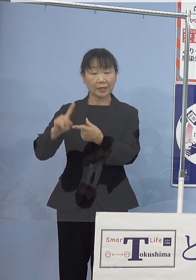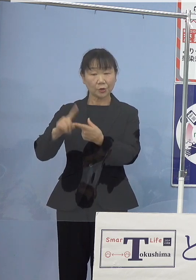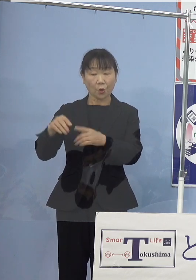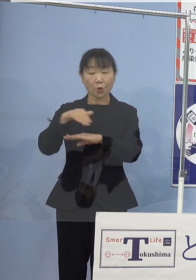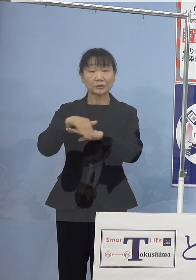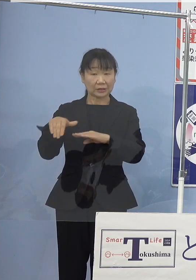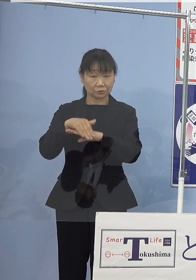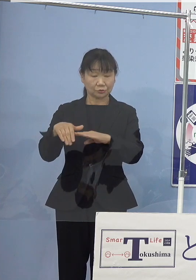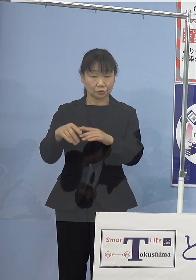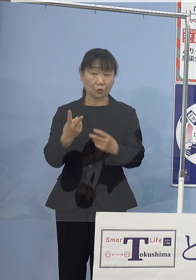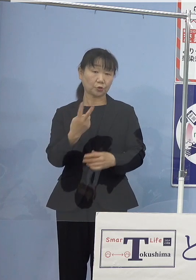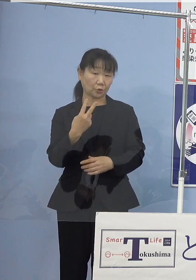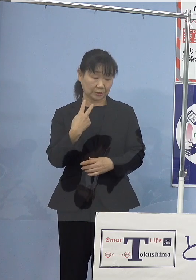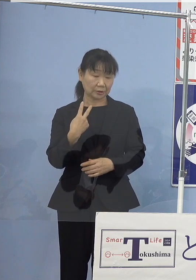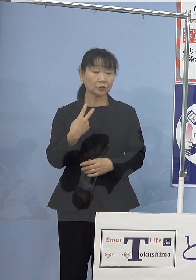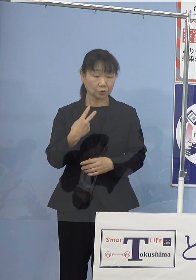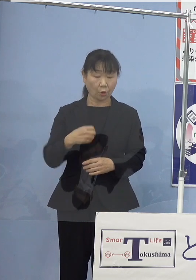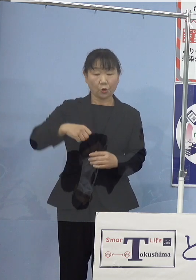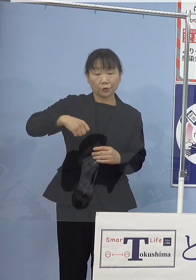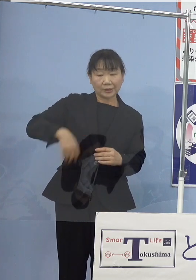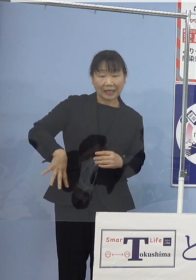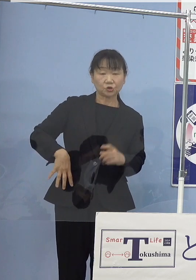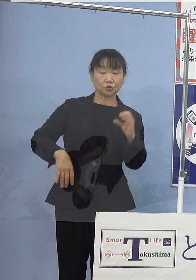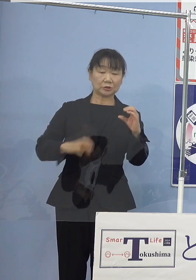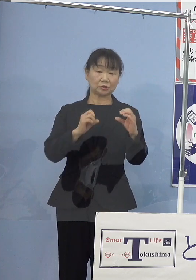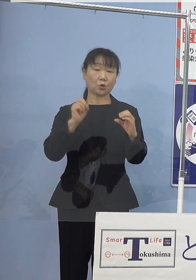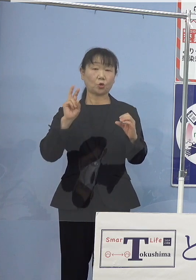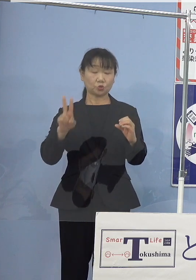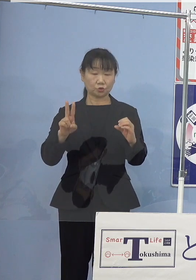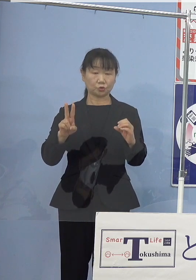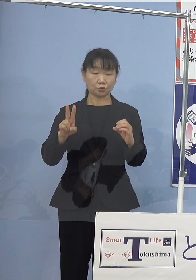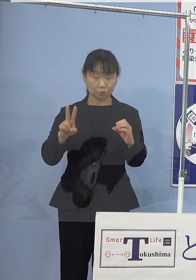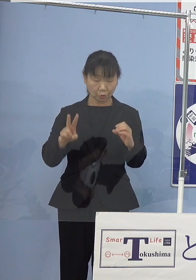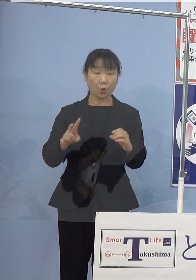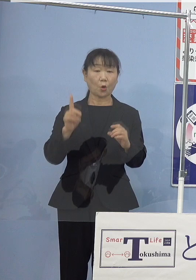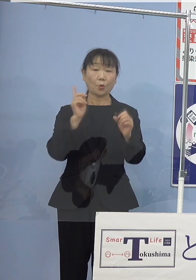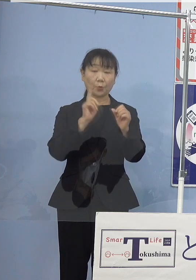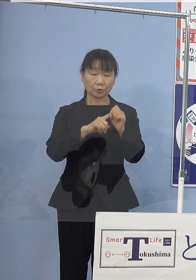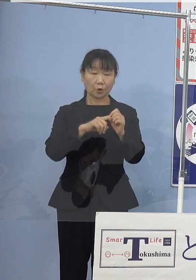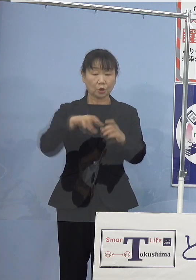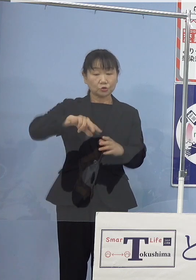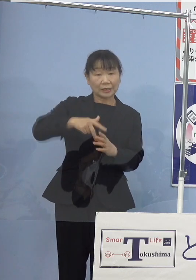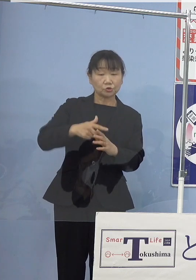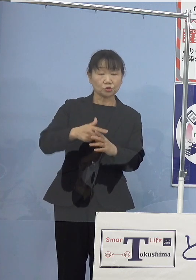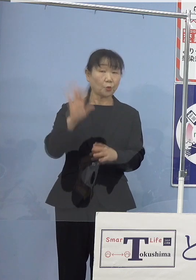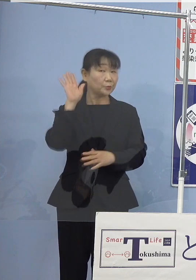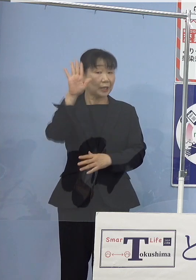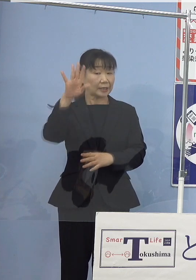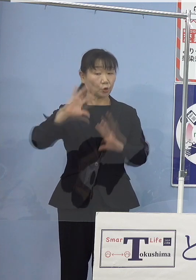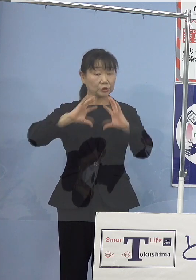脱炭素社会の実現を目指す 「すだちくん未来の地球条例」のもと